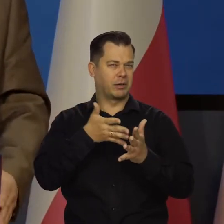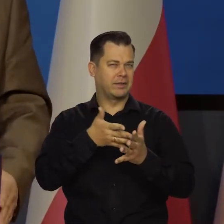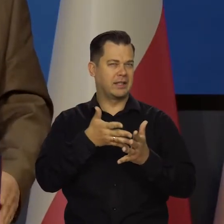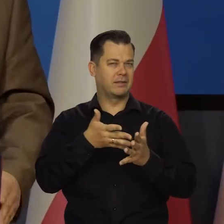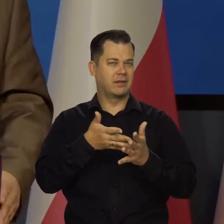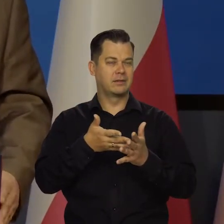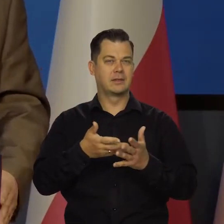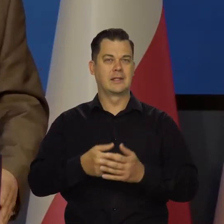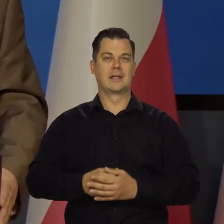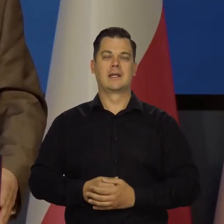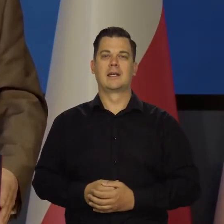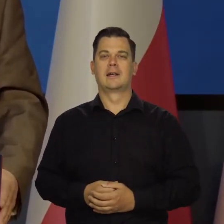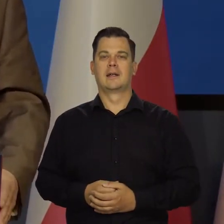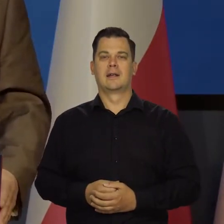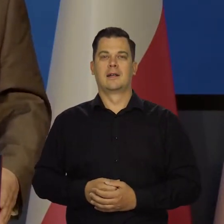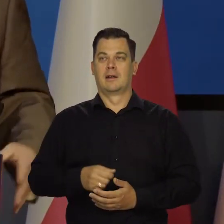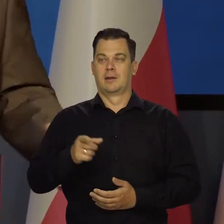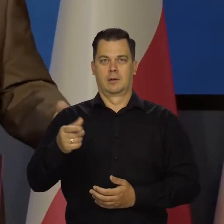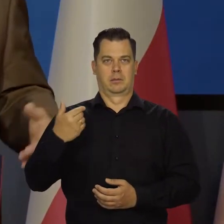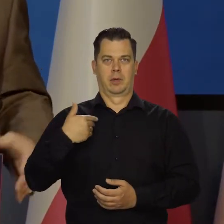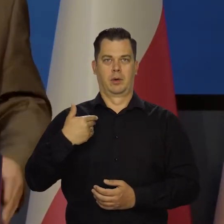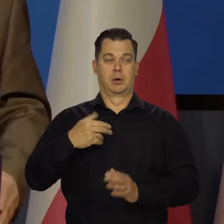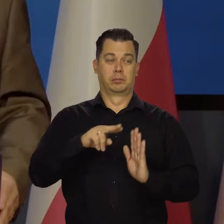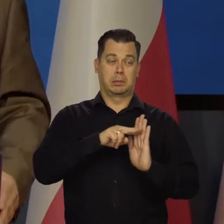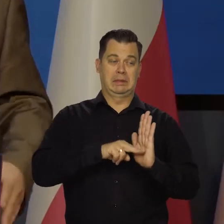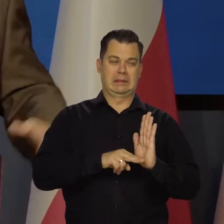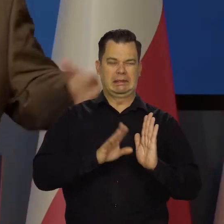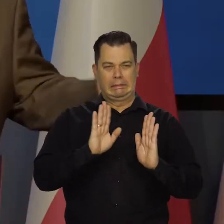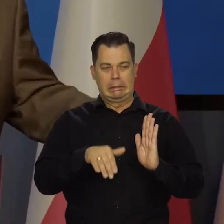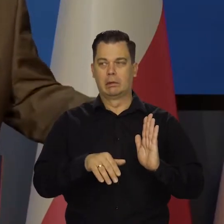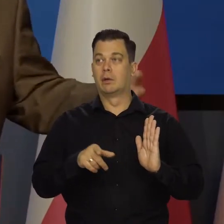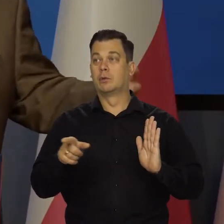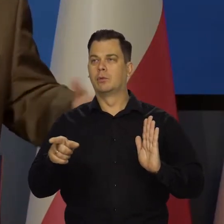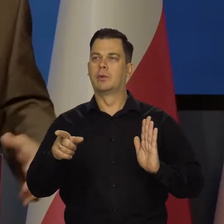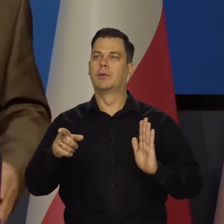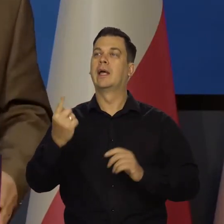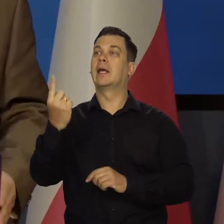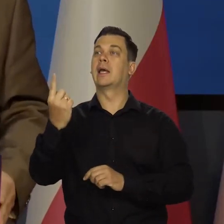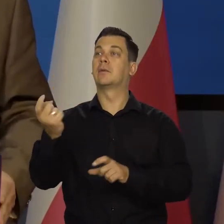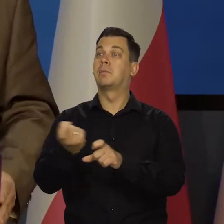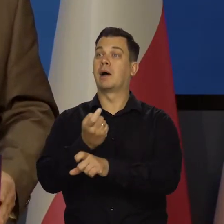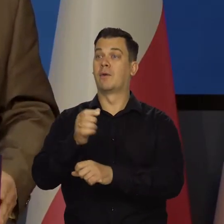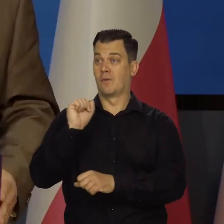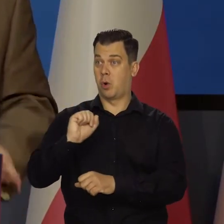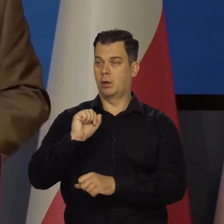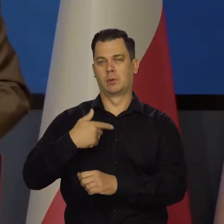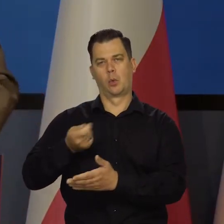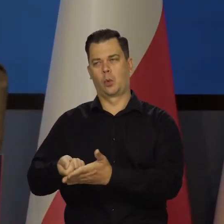jak to ujęli przepisy, żeby taką decyzję podjąć, że jednego kraju można dalej skupować papiery, innych nie.